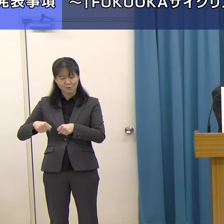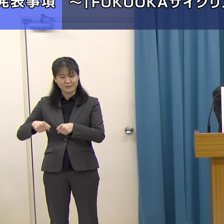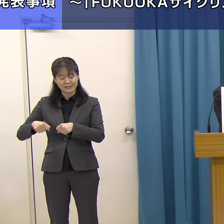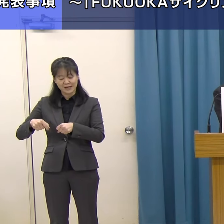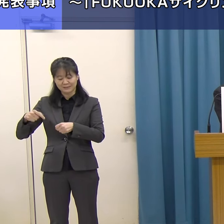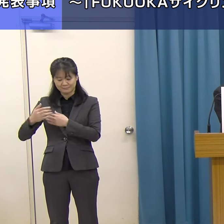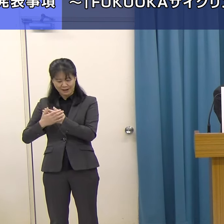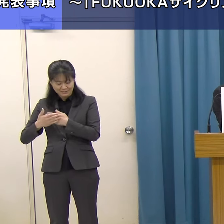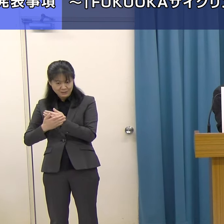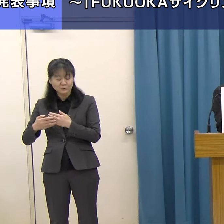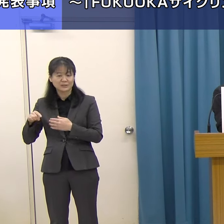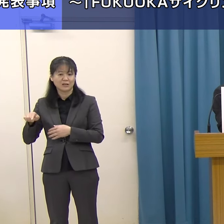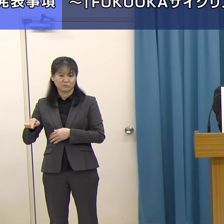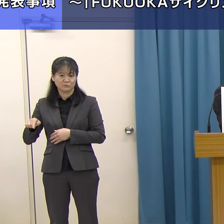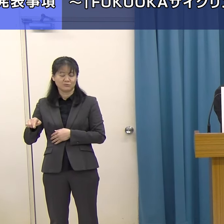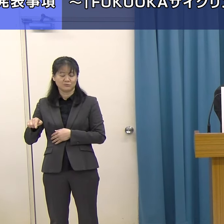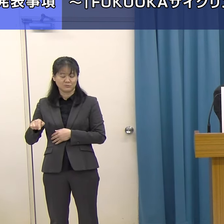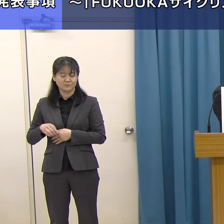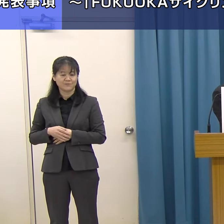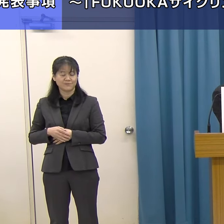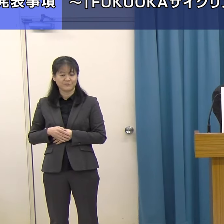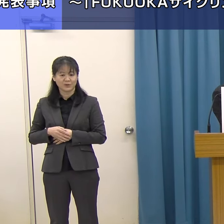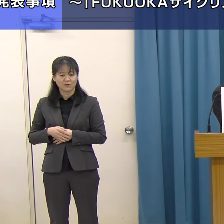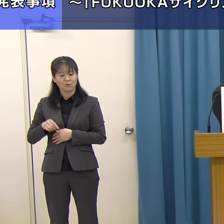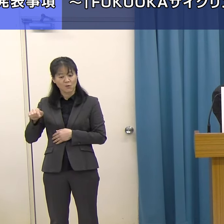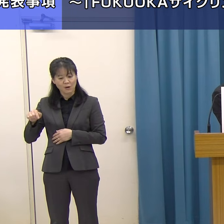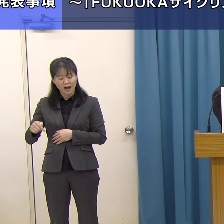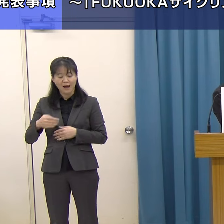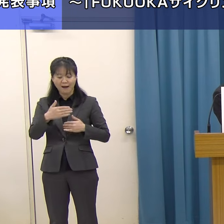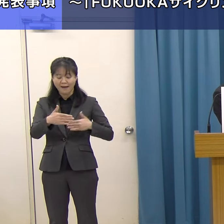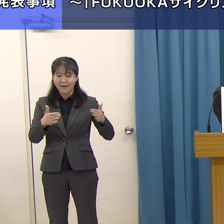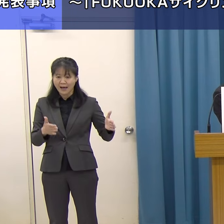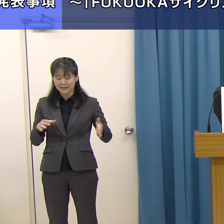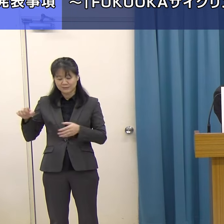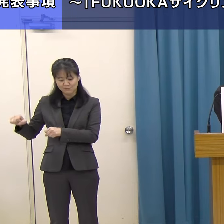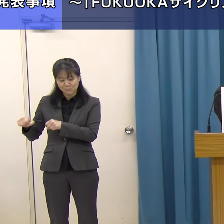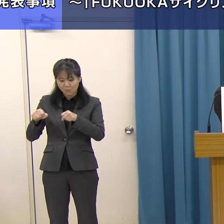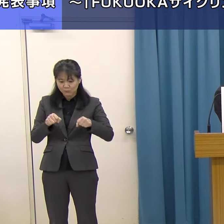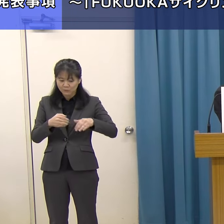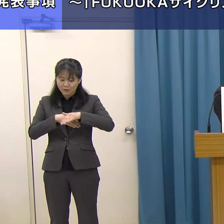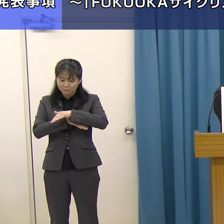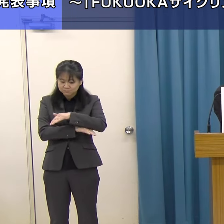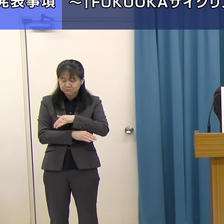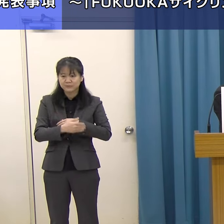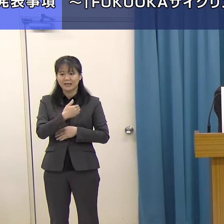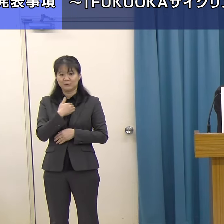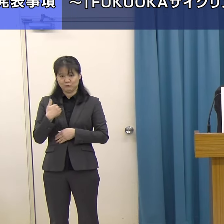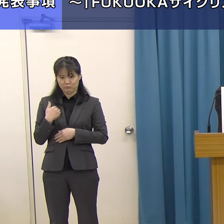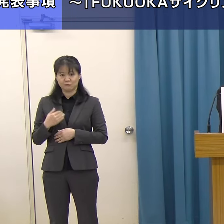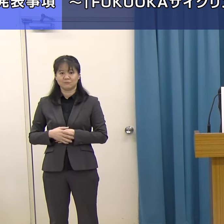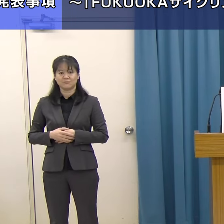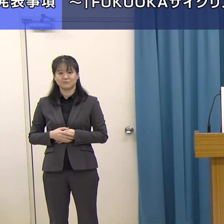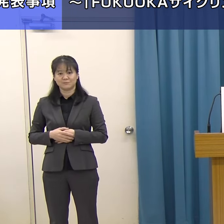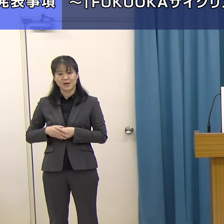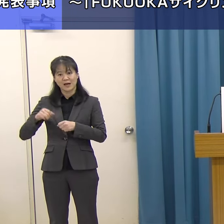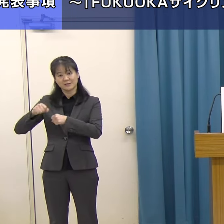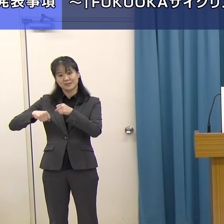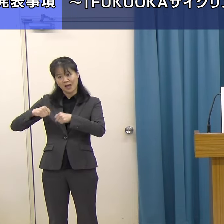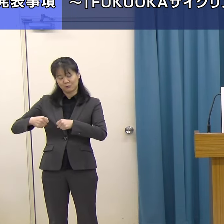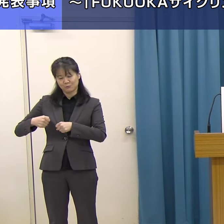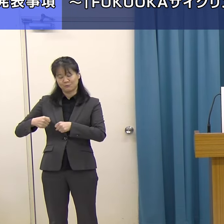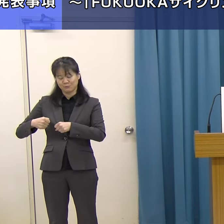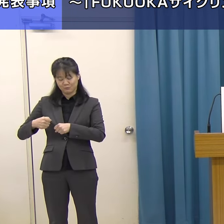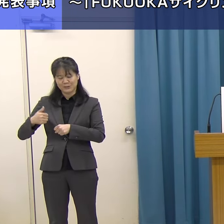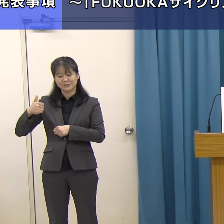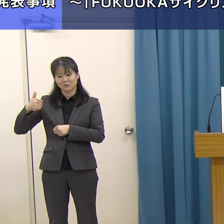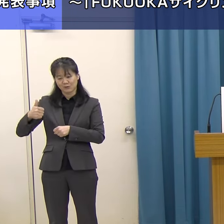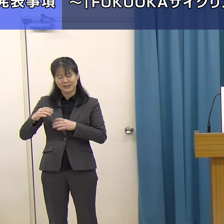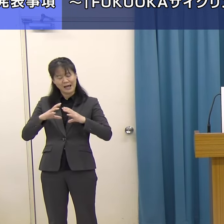客室の中にそういった自分の自転車を持ち込み、保管できる「サイクリストに優しい宿」も整備しました。